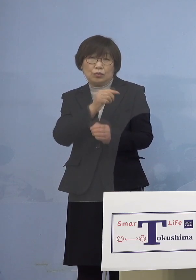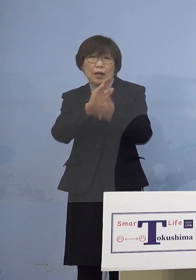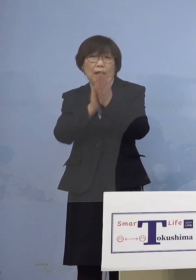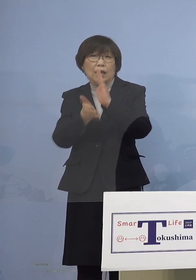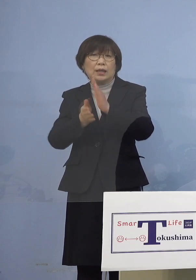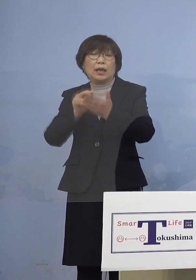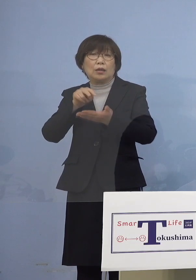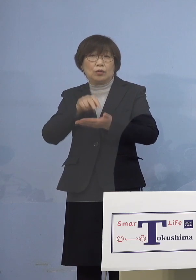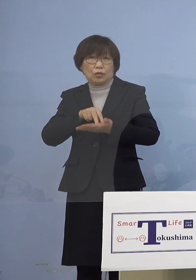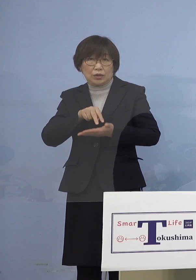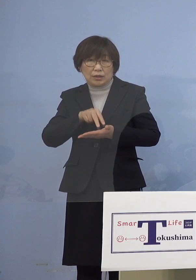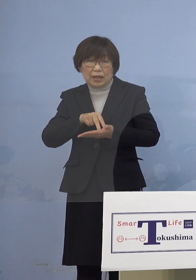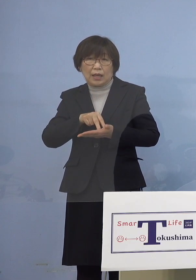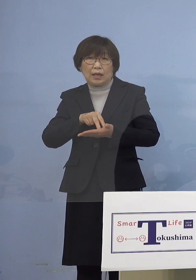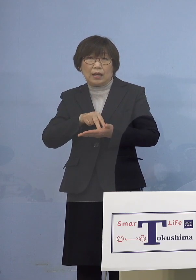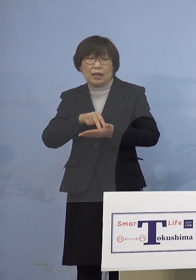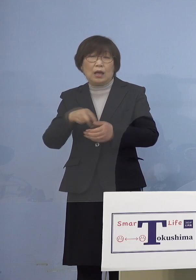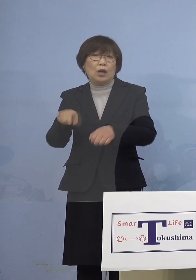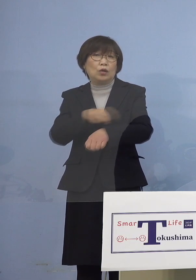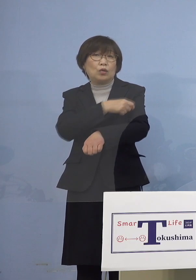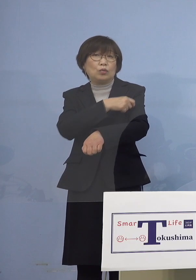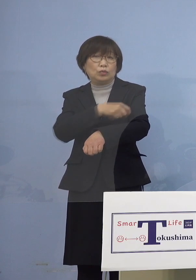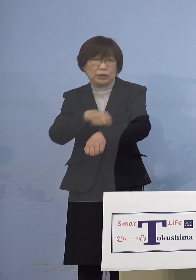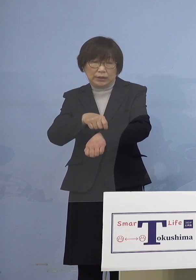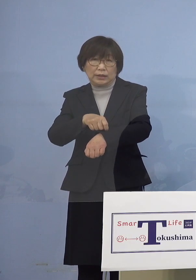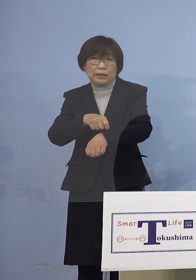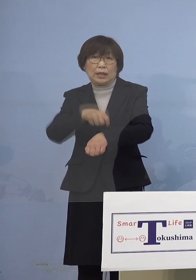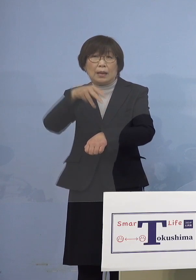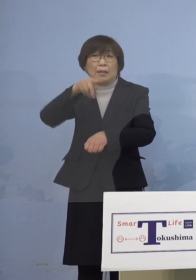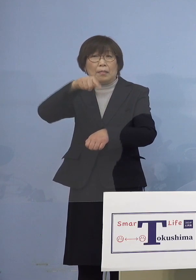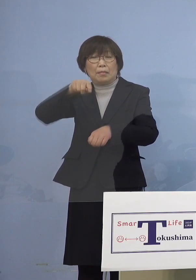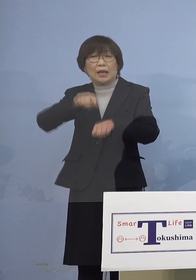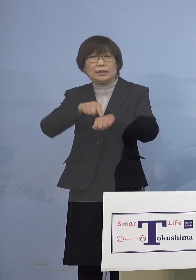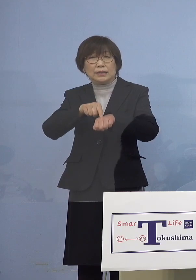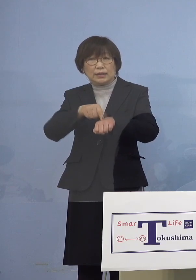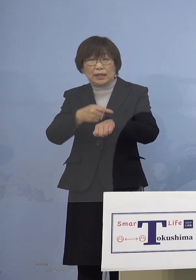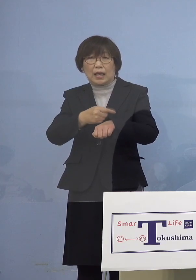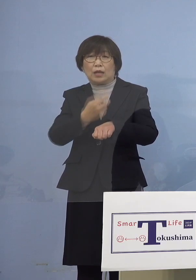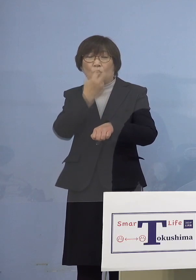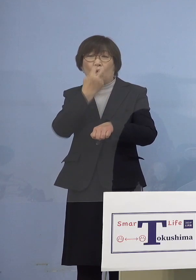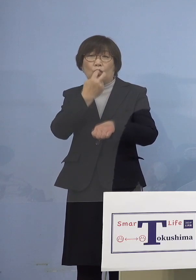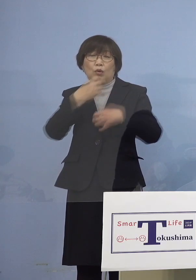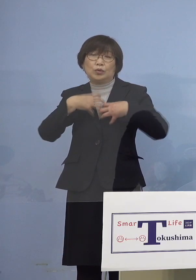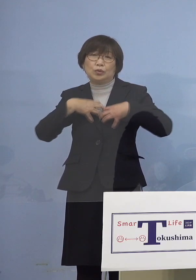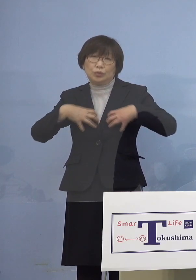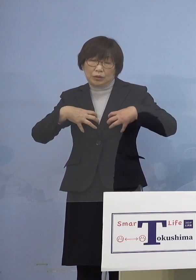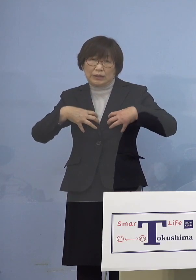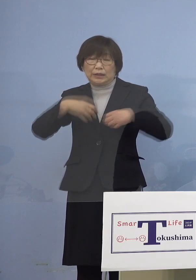特に慢性呼吸器疾患など いわゆる基礎疾患を有する